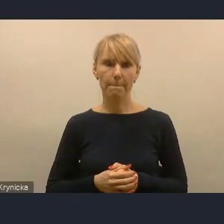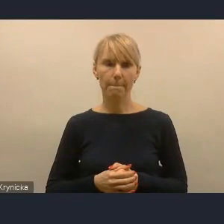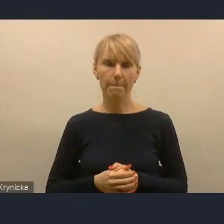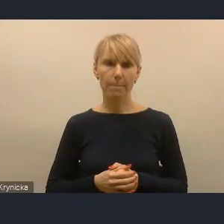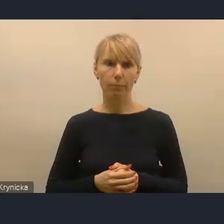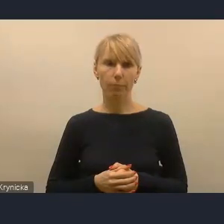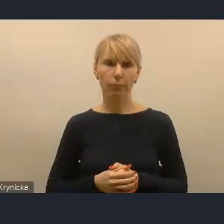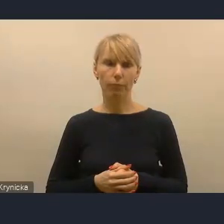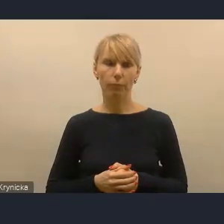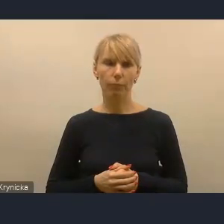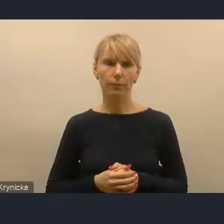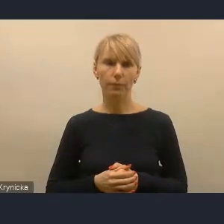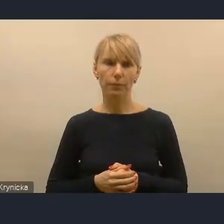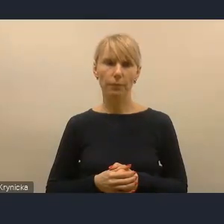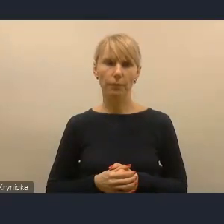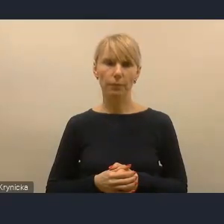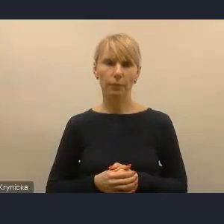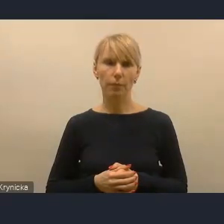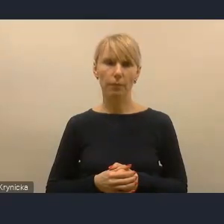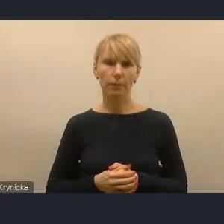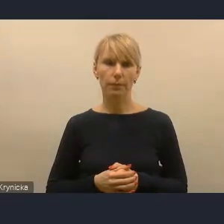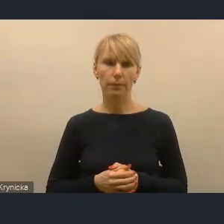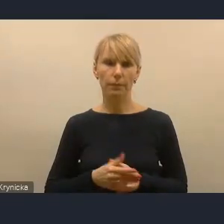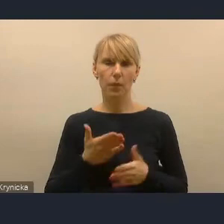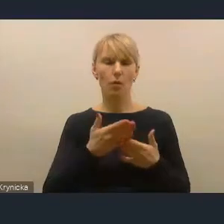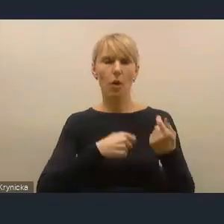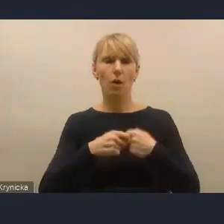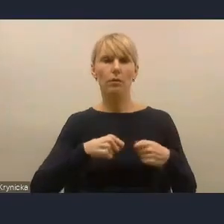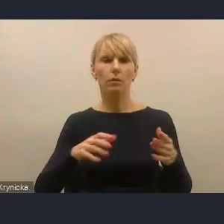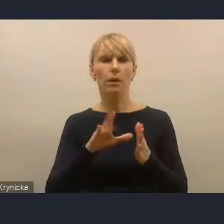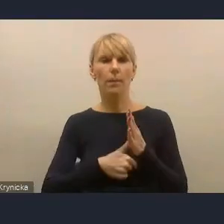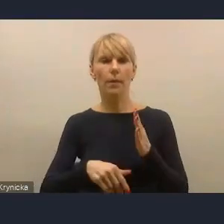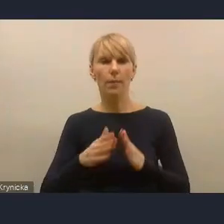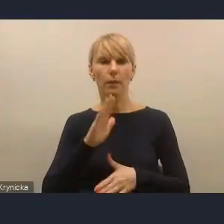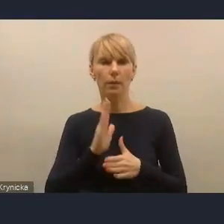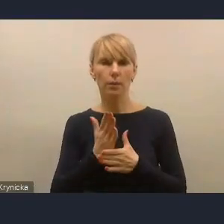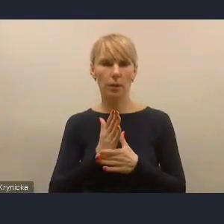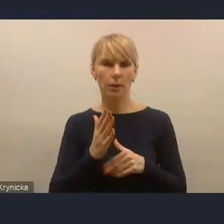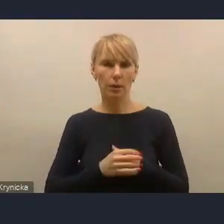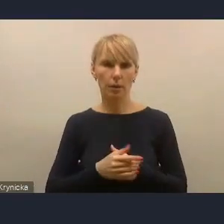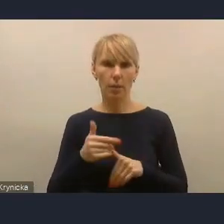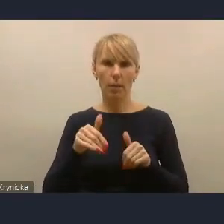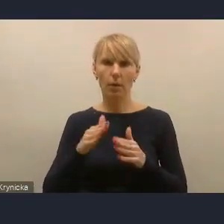A mianowicie do tych rozwiązań dla miast średnich. Ja zdaję sobie sprawę, że może ta uproszczona typologia